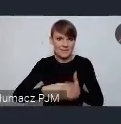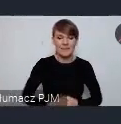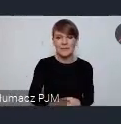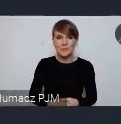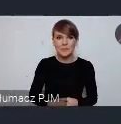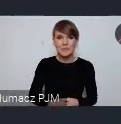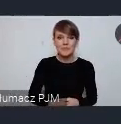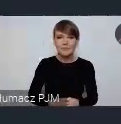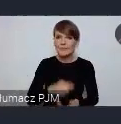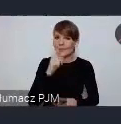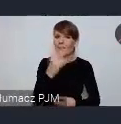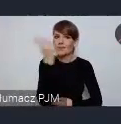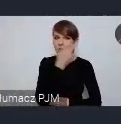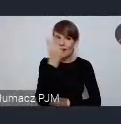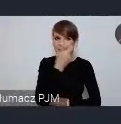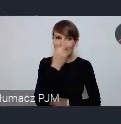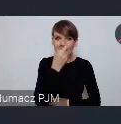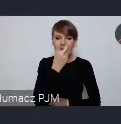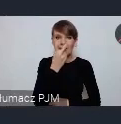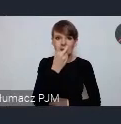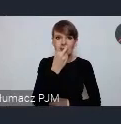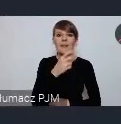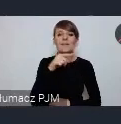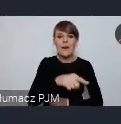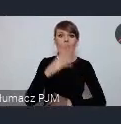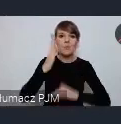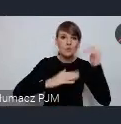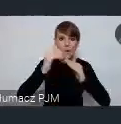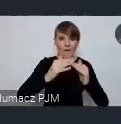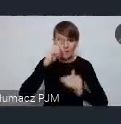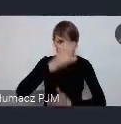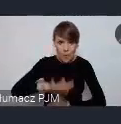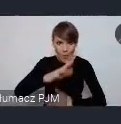ciekawe jest to, że te te ta budowa społeczeństwa obywatelskiego w Gdyni